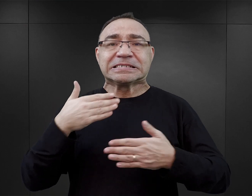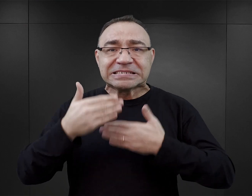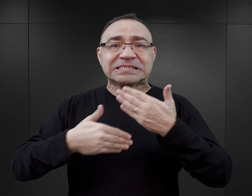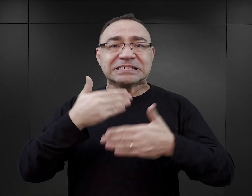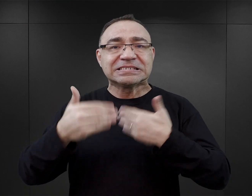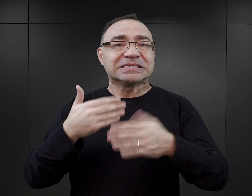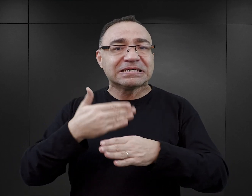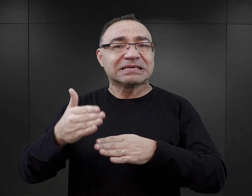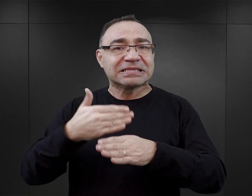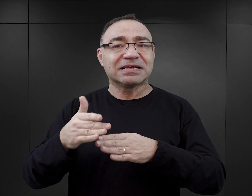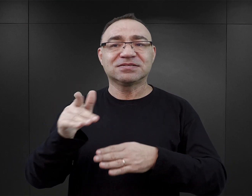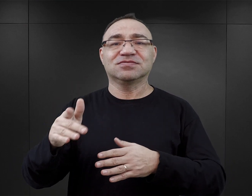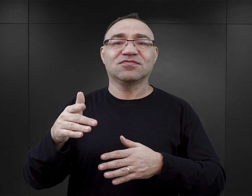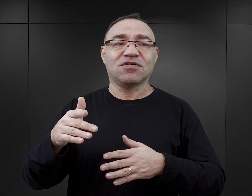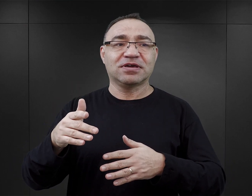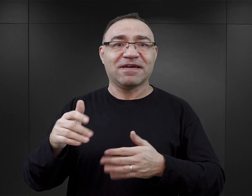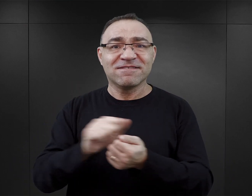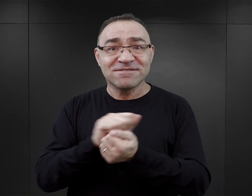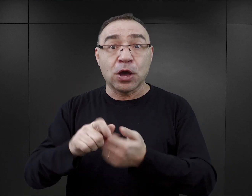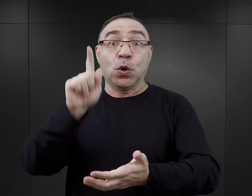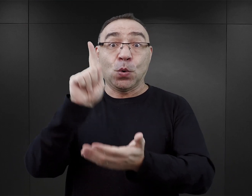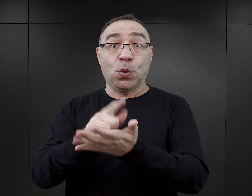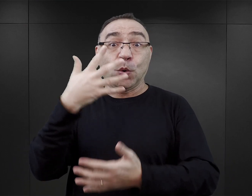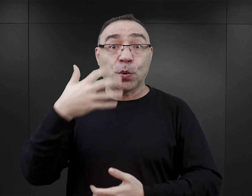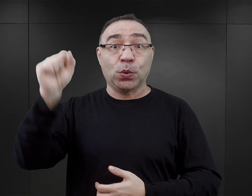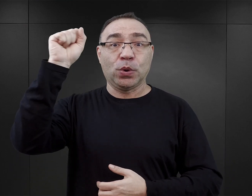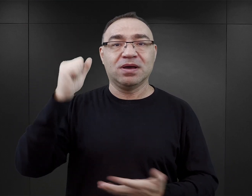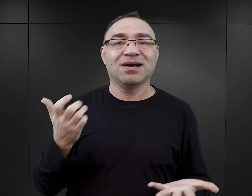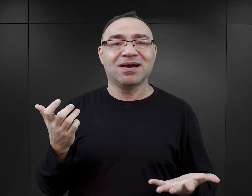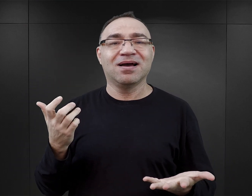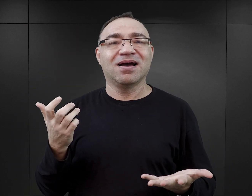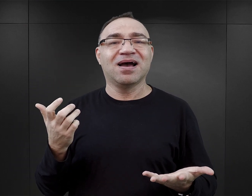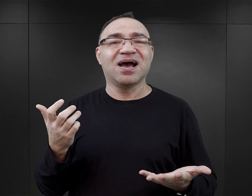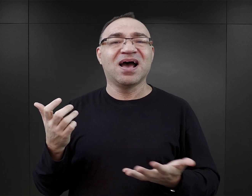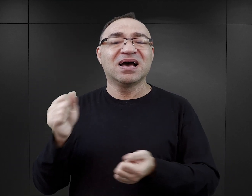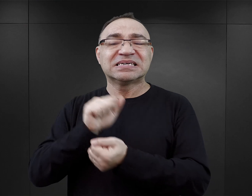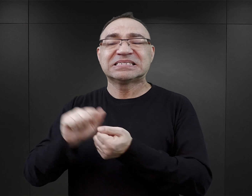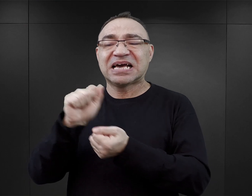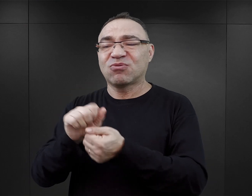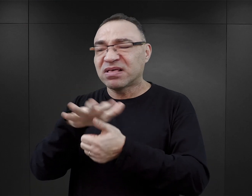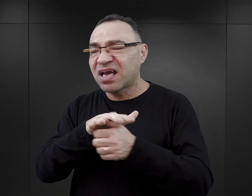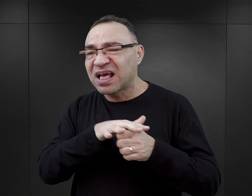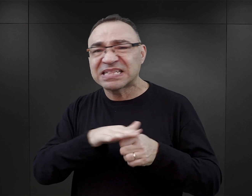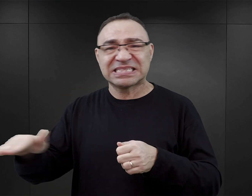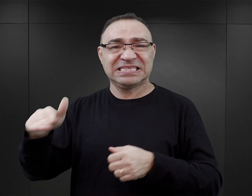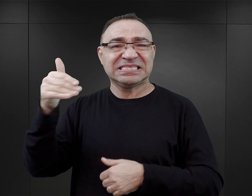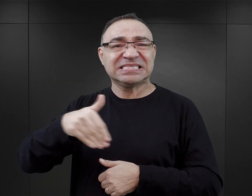jego poczynania zakończyły się sukcesem. Natomiast masowa zagłada tysięcy ludzi